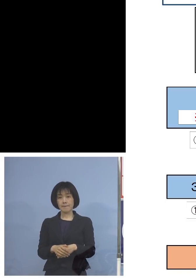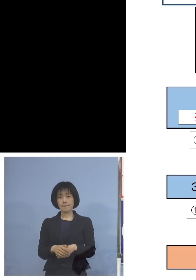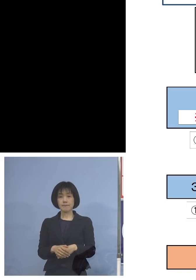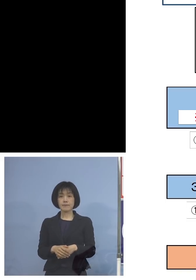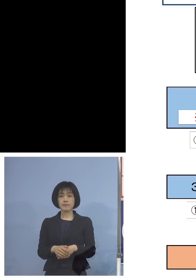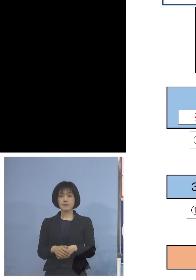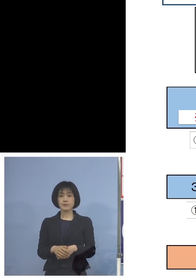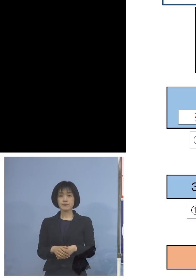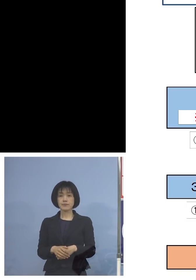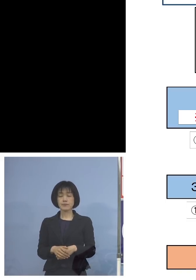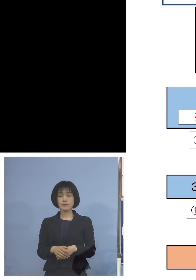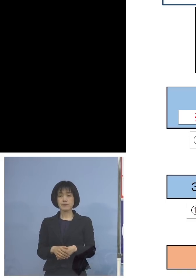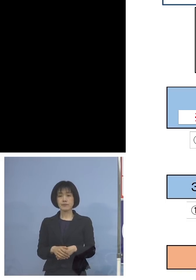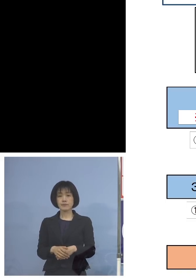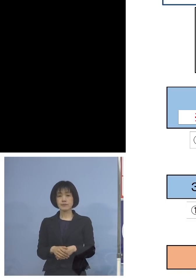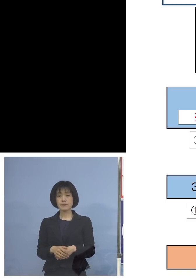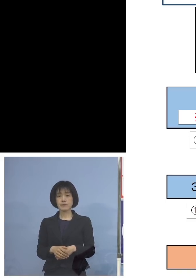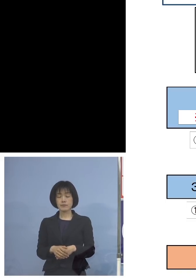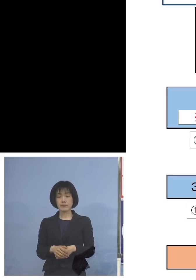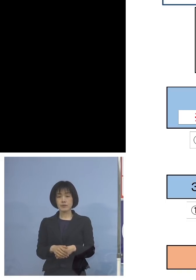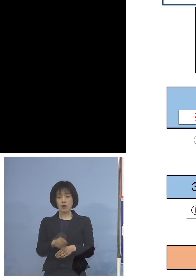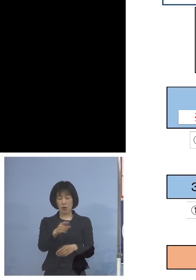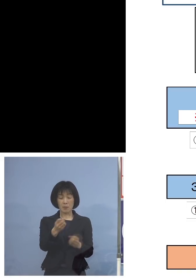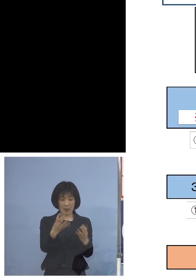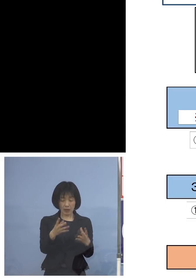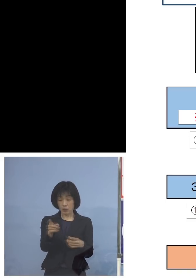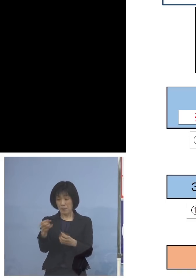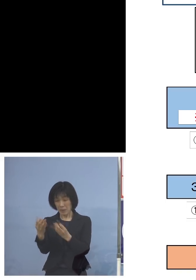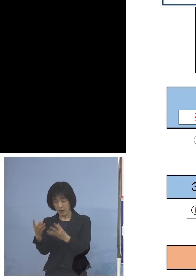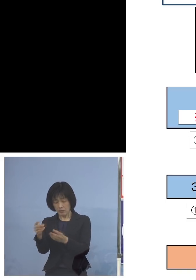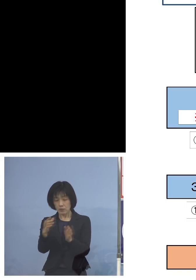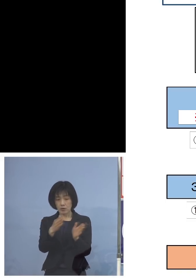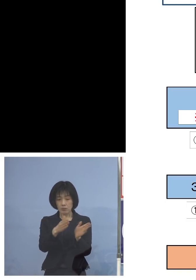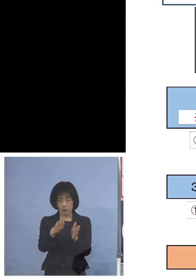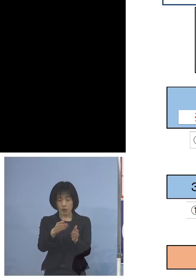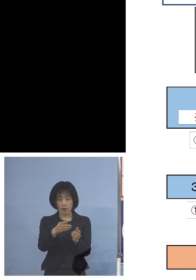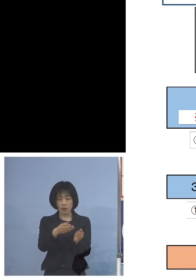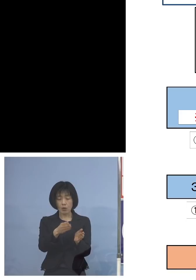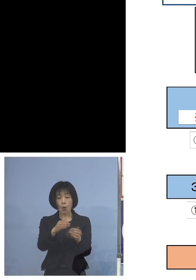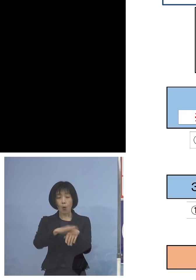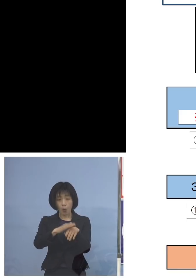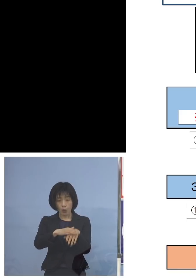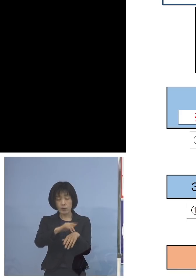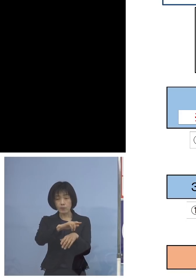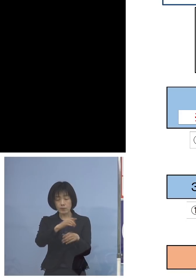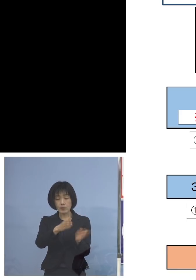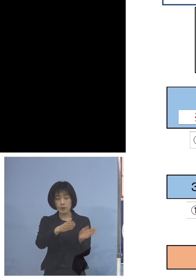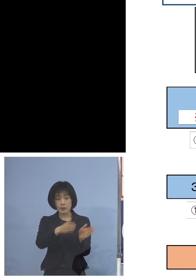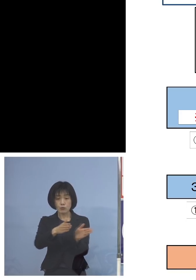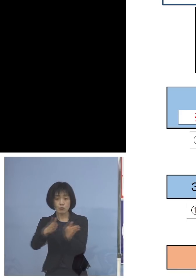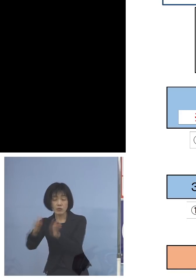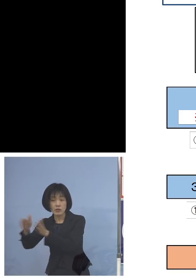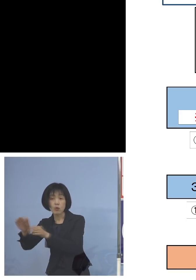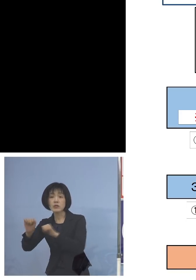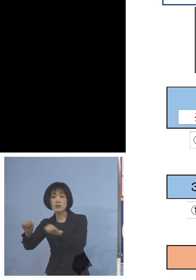体制を整えさせて いただいておりますので 受検生の皆様方につきましても 学校の方からも